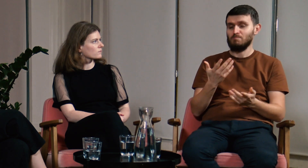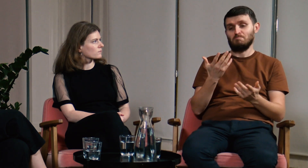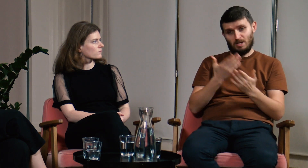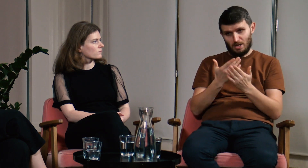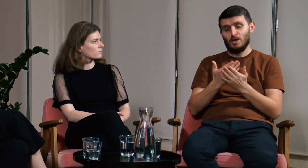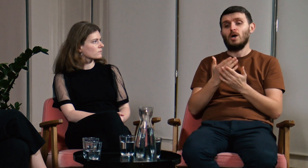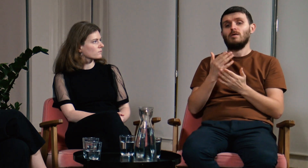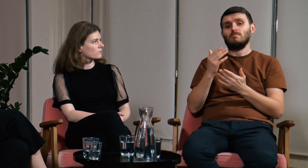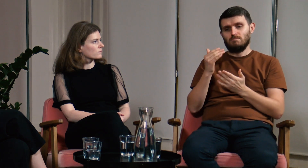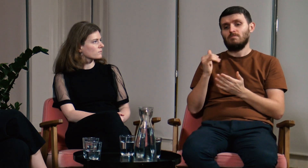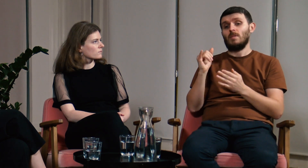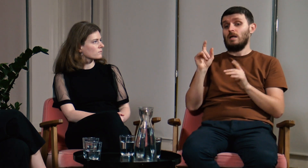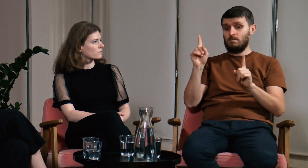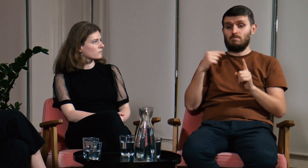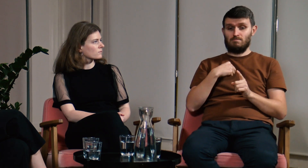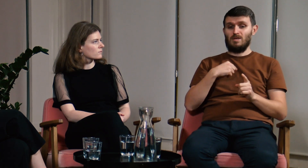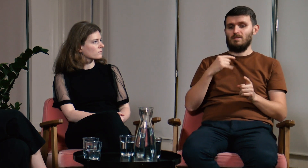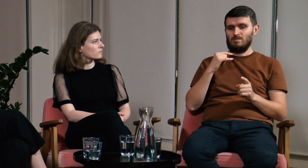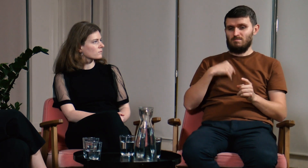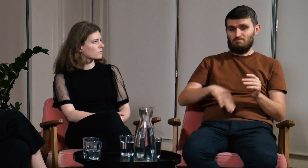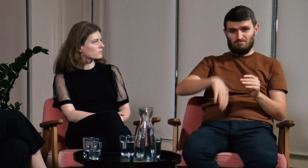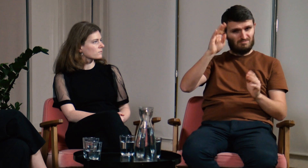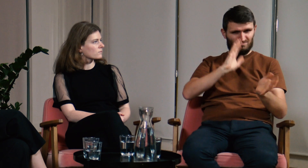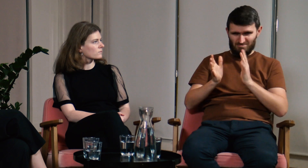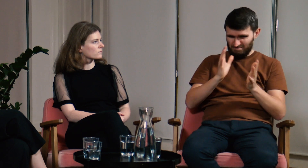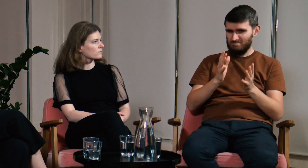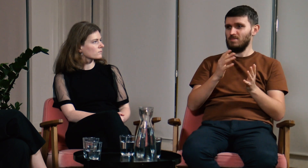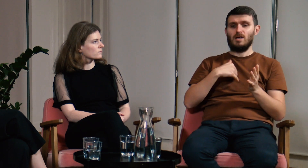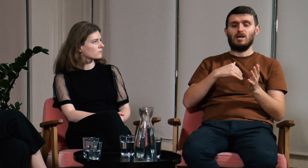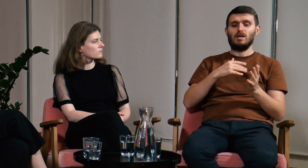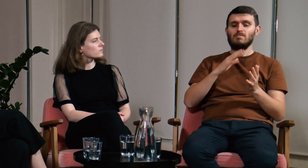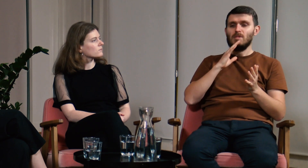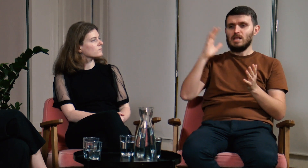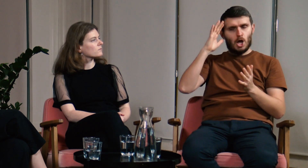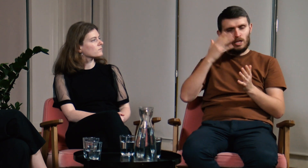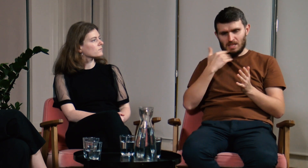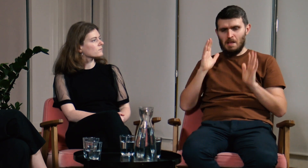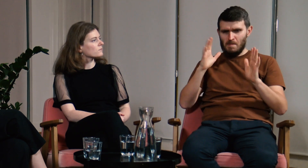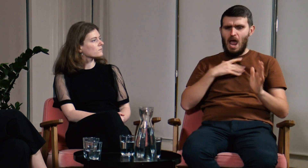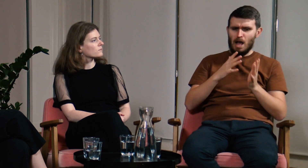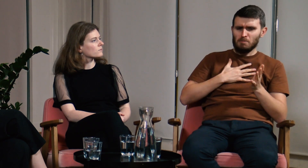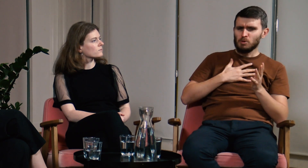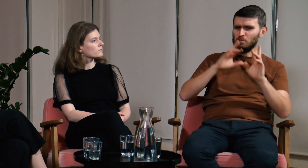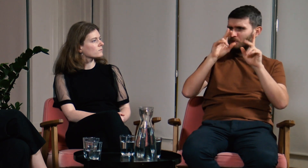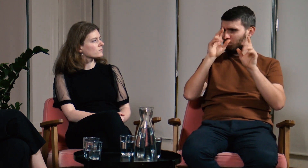Ja dorastałem wykorzystując PJM w codziennym życiu, nie znałem teorii, ale miałem intuicję,